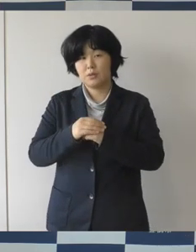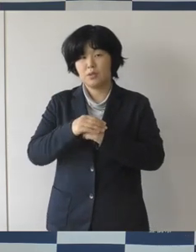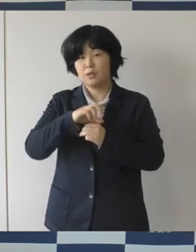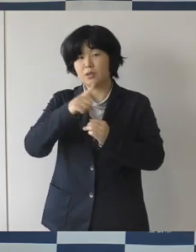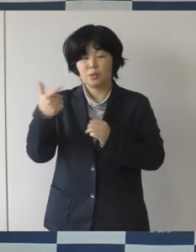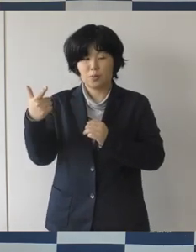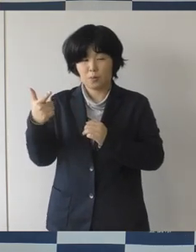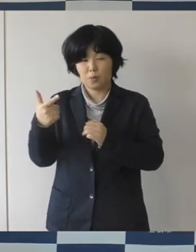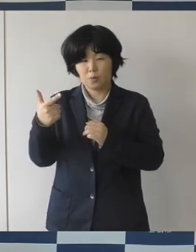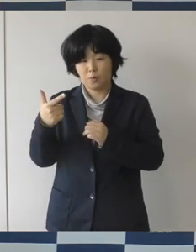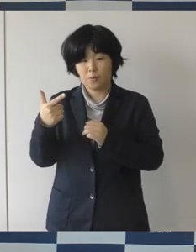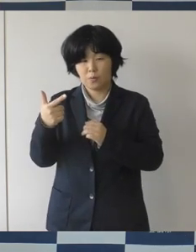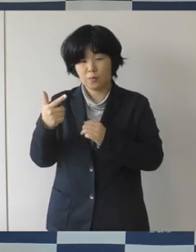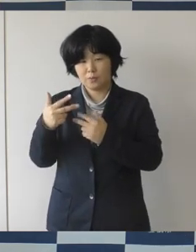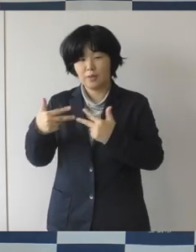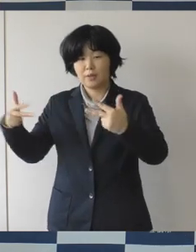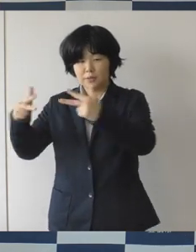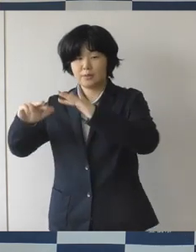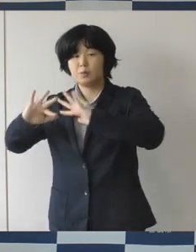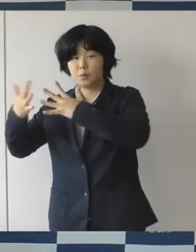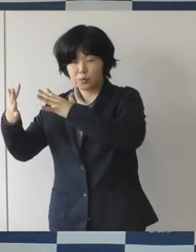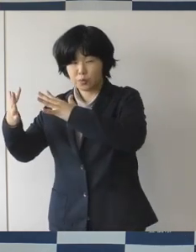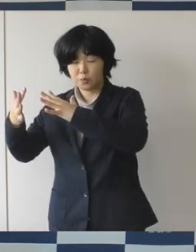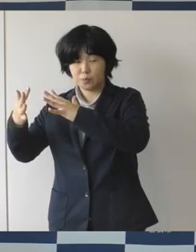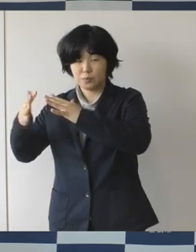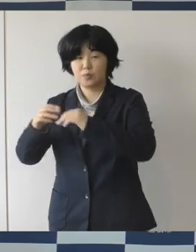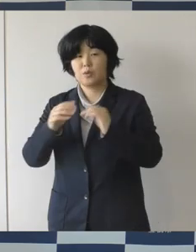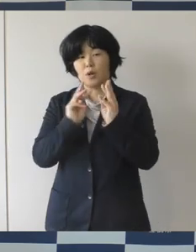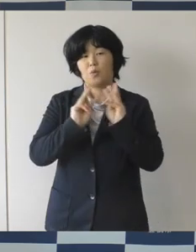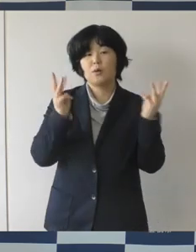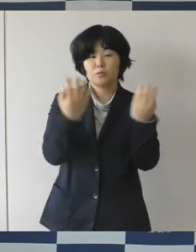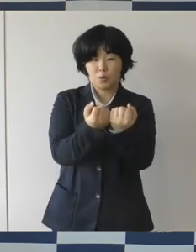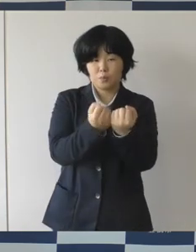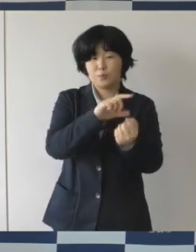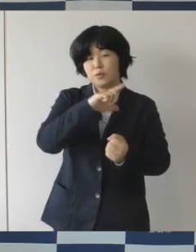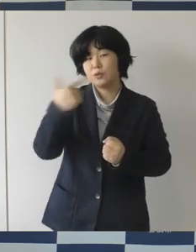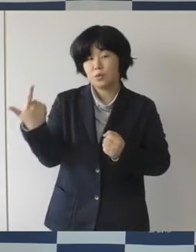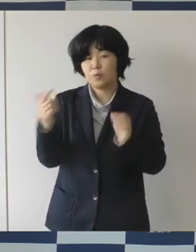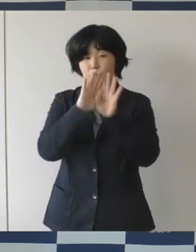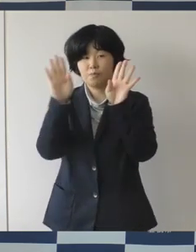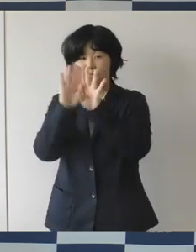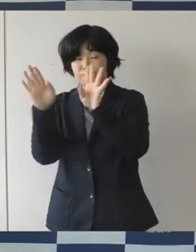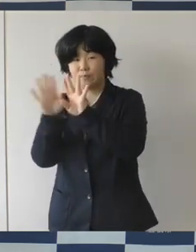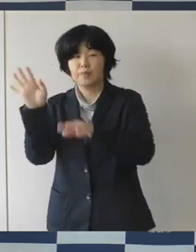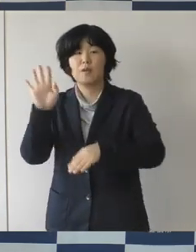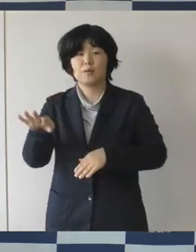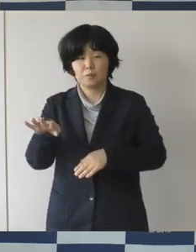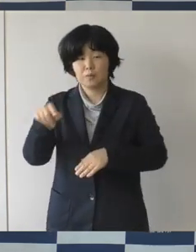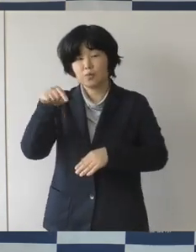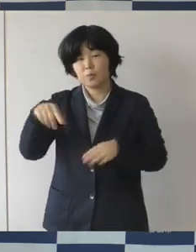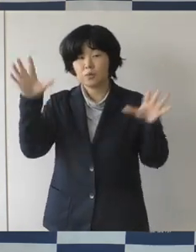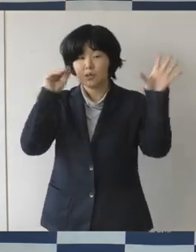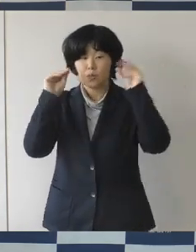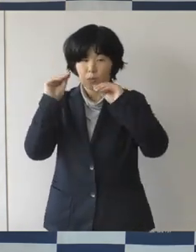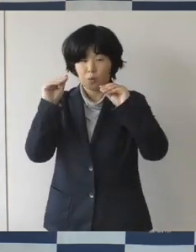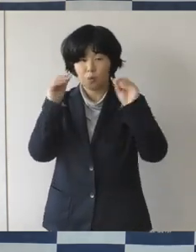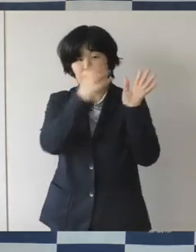シンポジウムとかワークショップなどのプレ事業の様子とかこだわりのものを